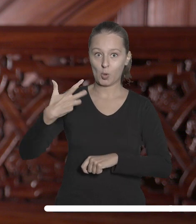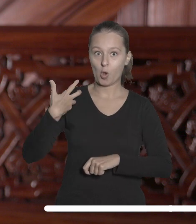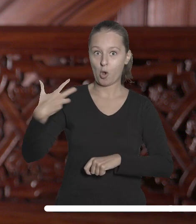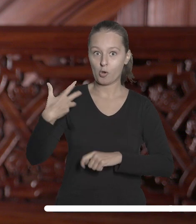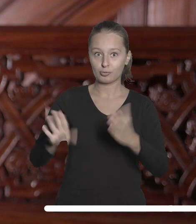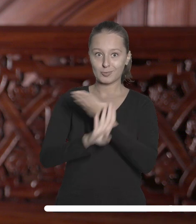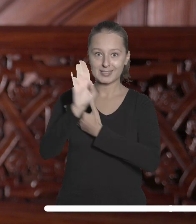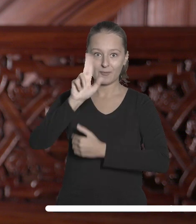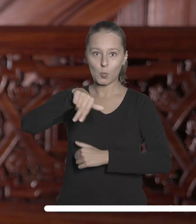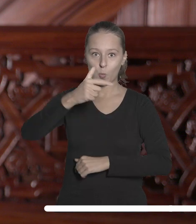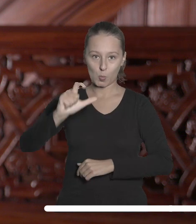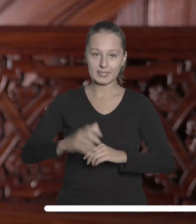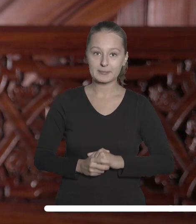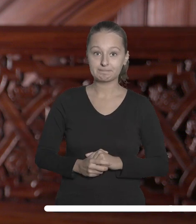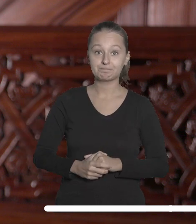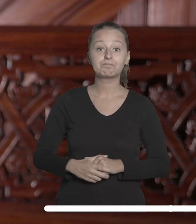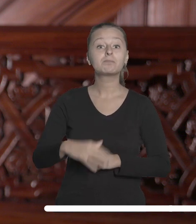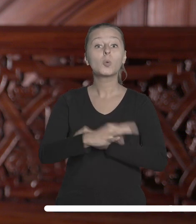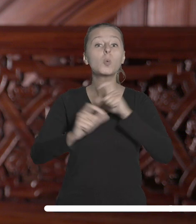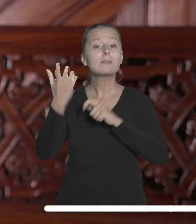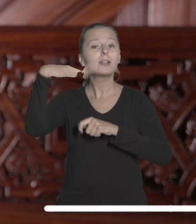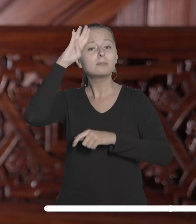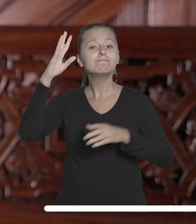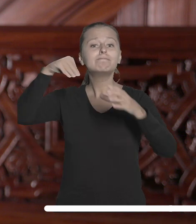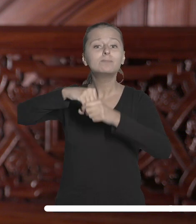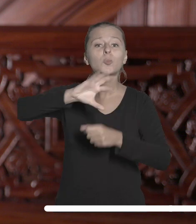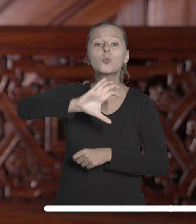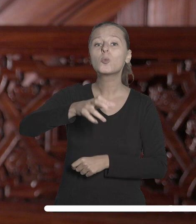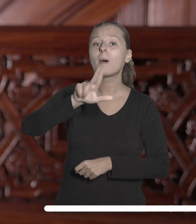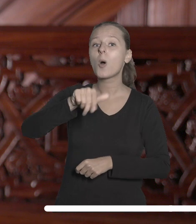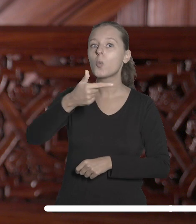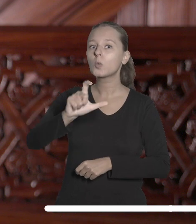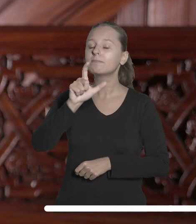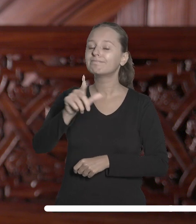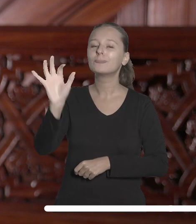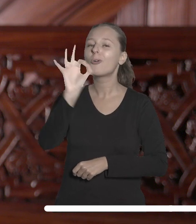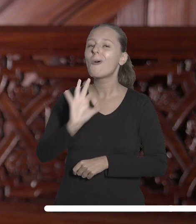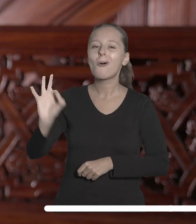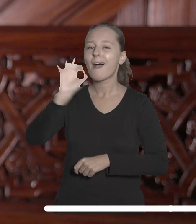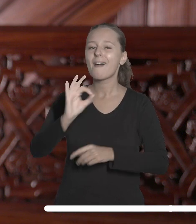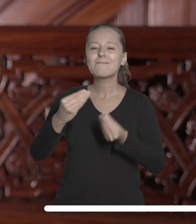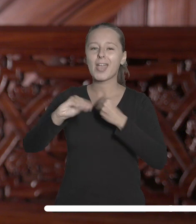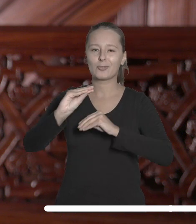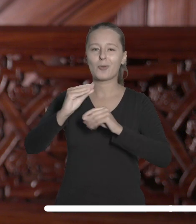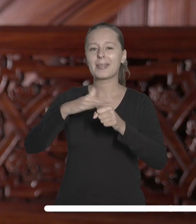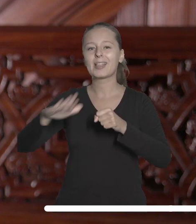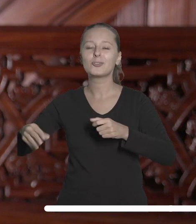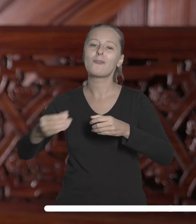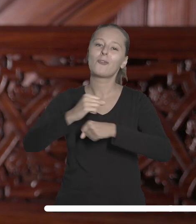Dołączenie Uniwersytetu Łódzkiego do tego sojuszu to szansa na jeszcze większą międzynarodową współpracę i wymianę wiedzy.